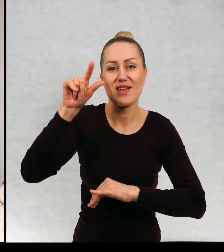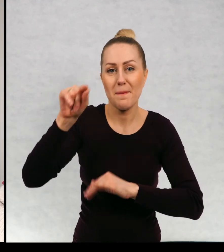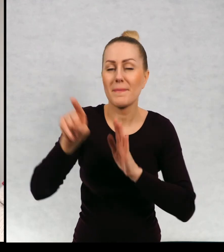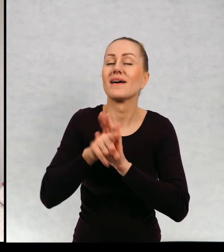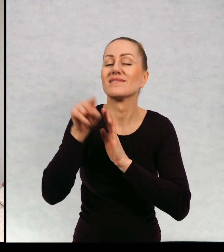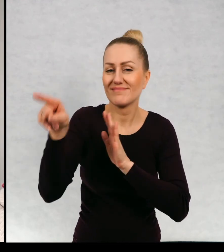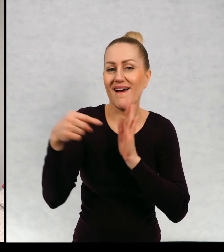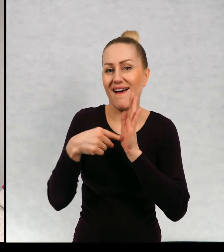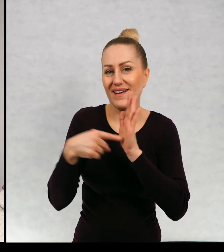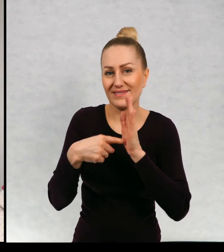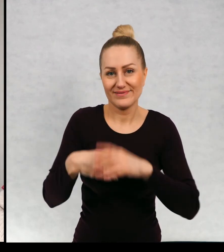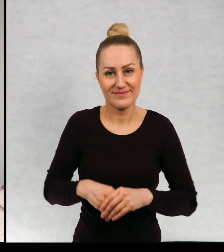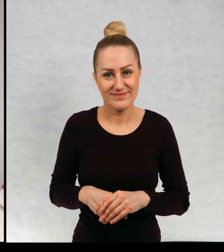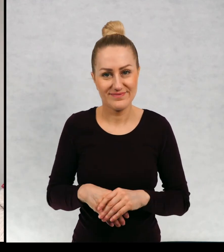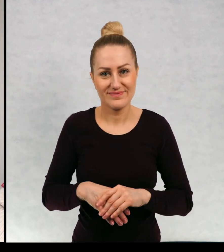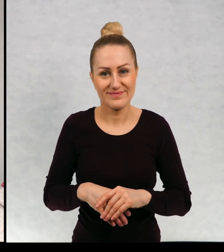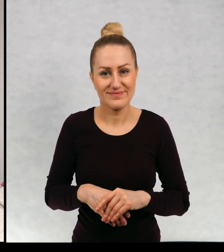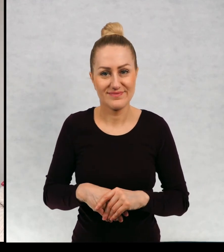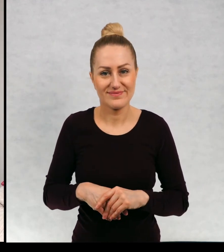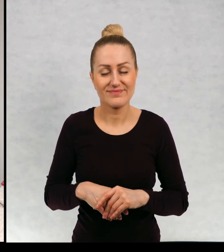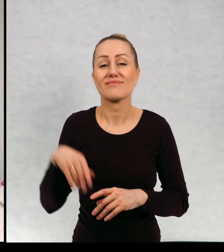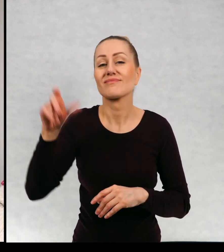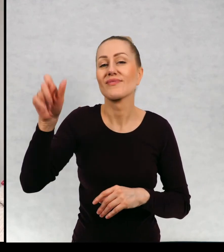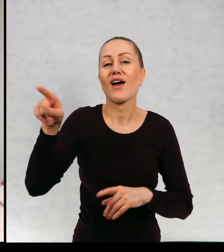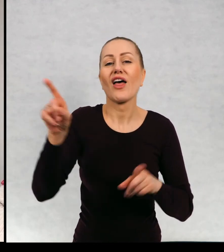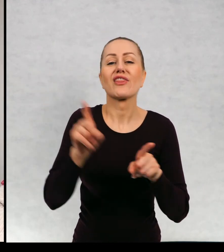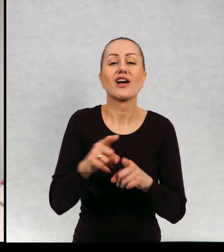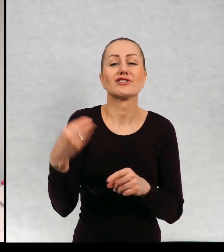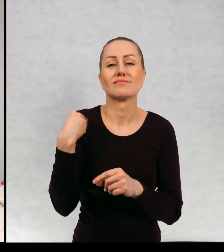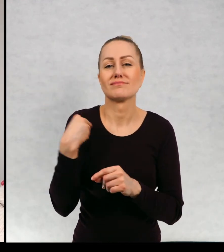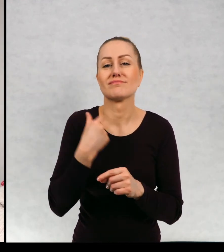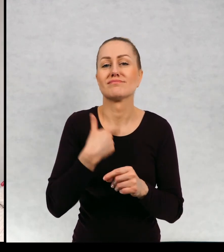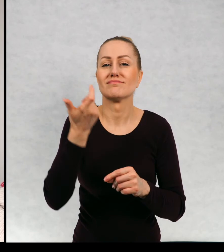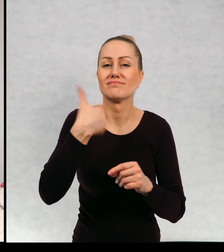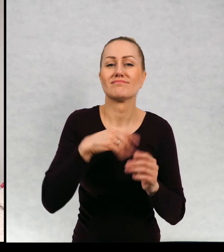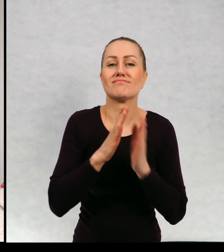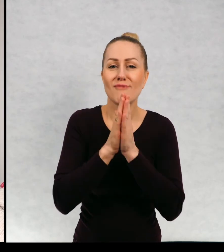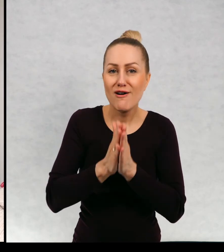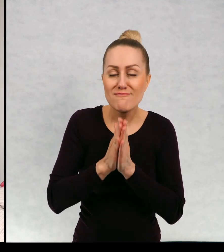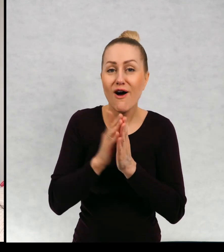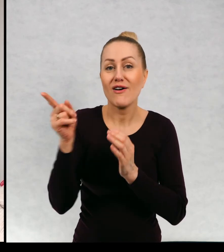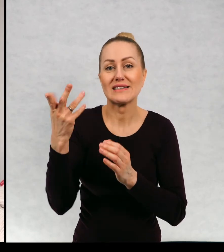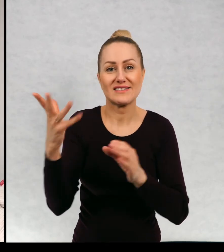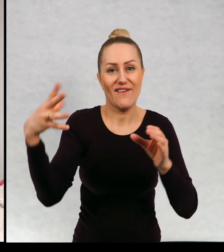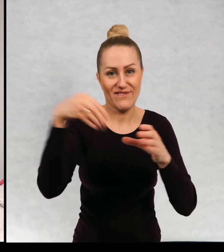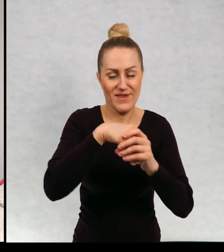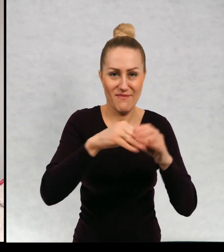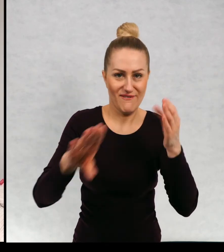Filipowi i Filip mnie również poprosiła bym w nim występował.